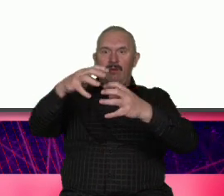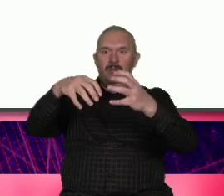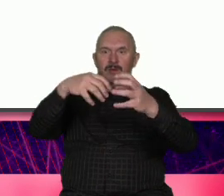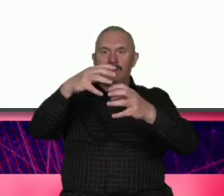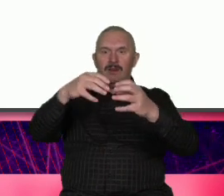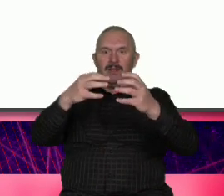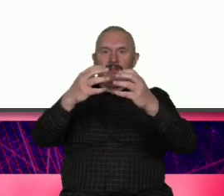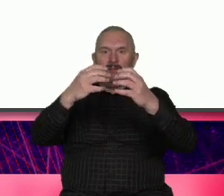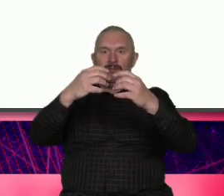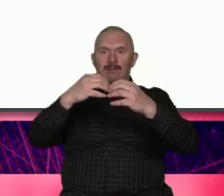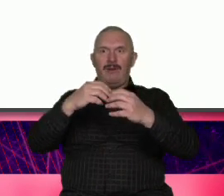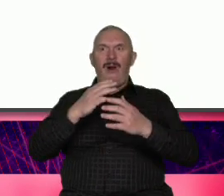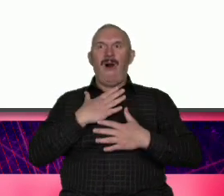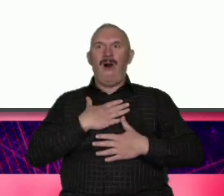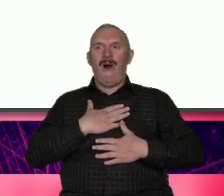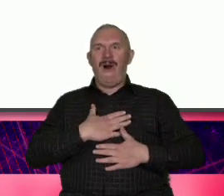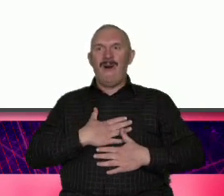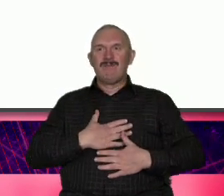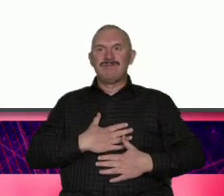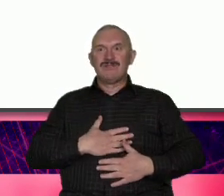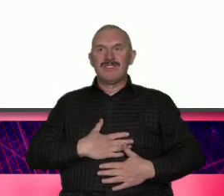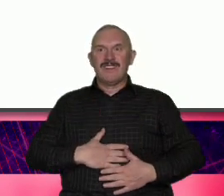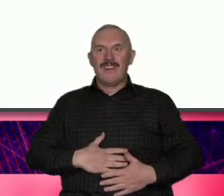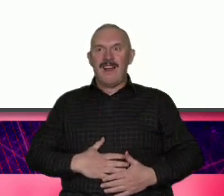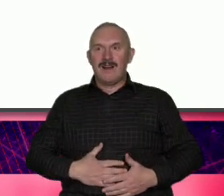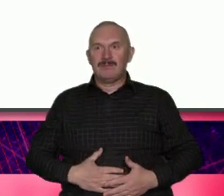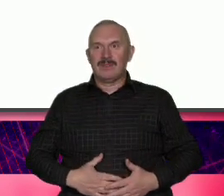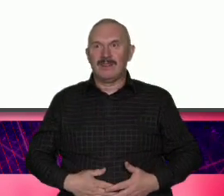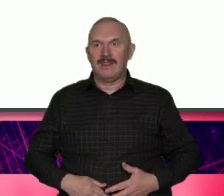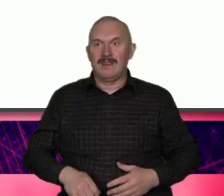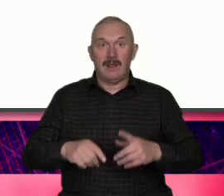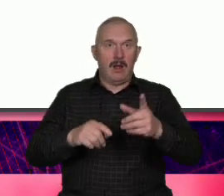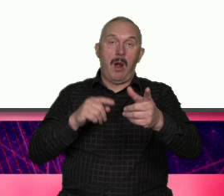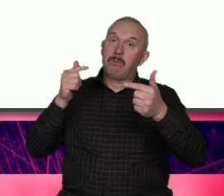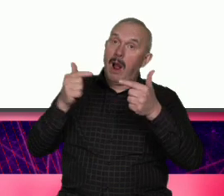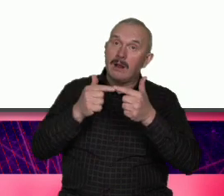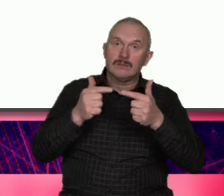lokalność Przepraszam jest dobrym przykładem syntezy czyli od wyjścia od